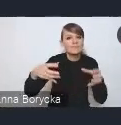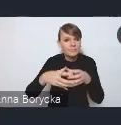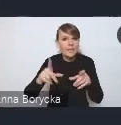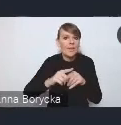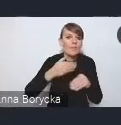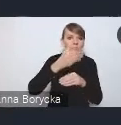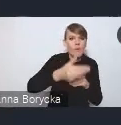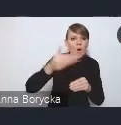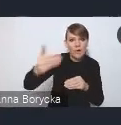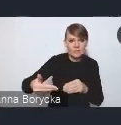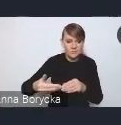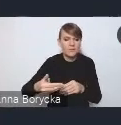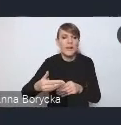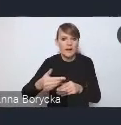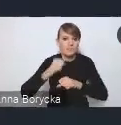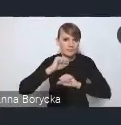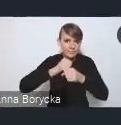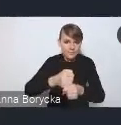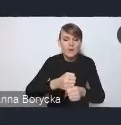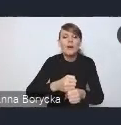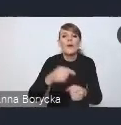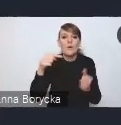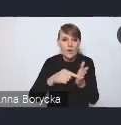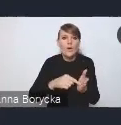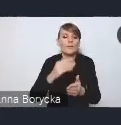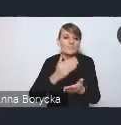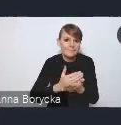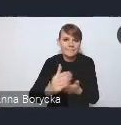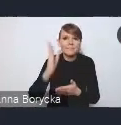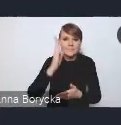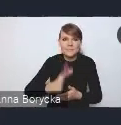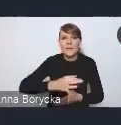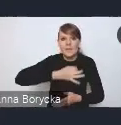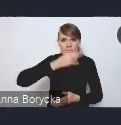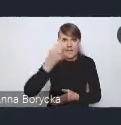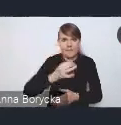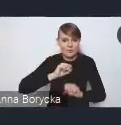co przełoży się na sprawniejsze funkcjonowanie samorządów